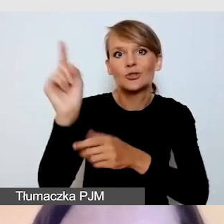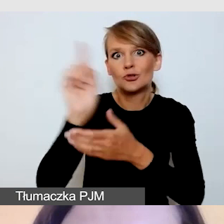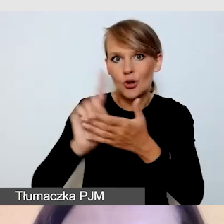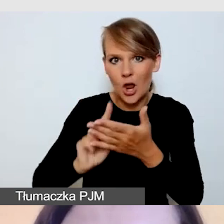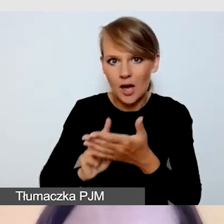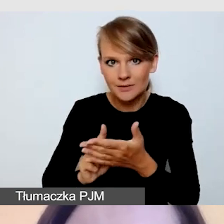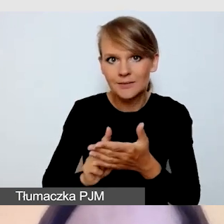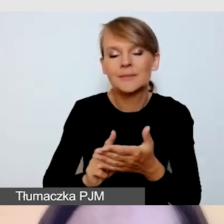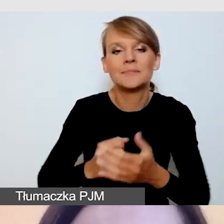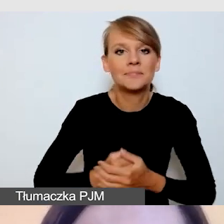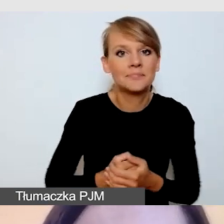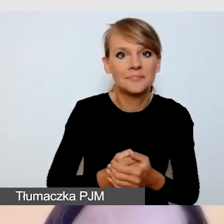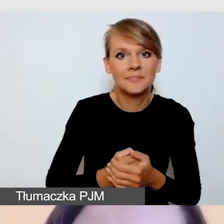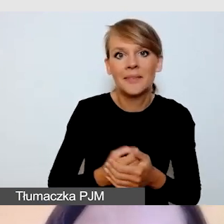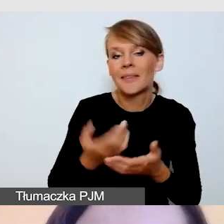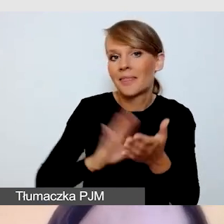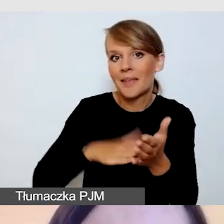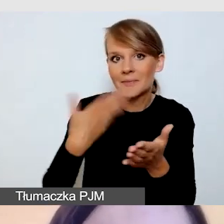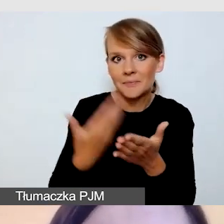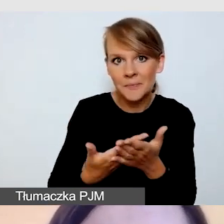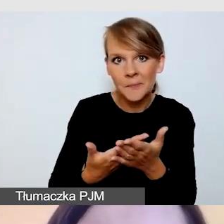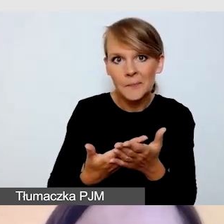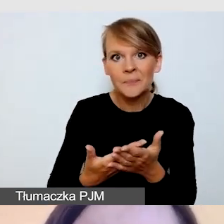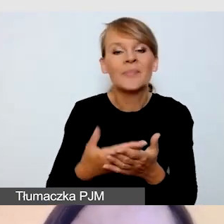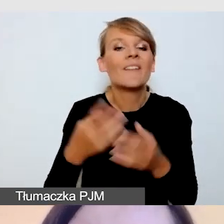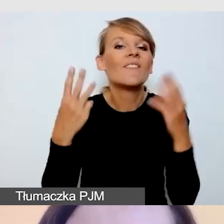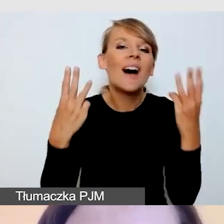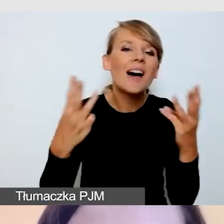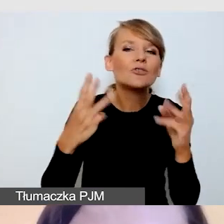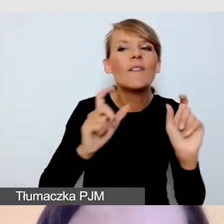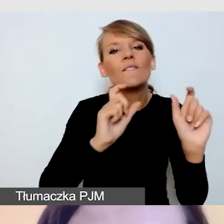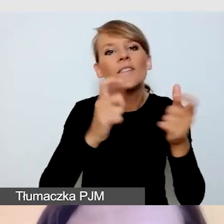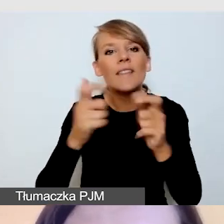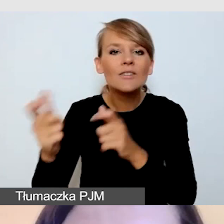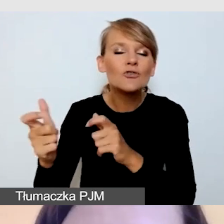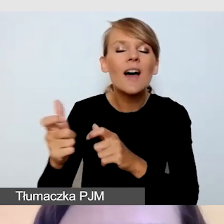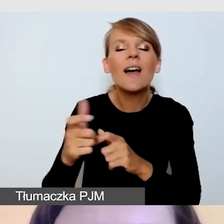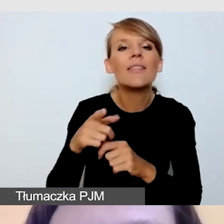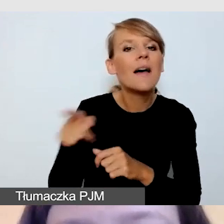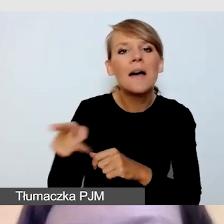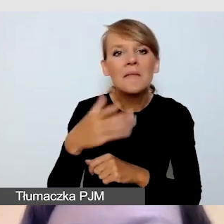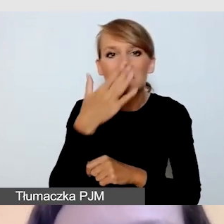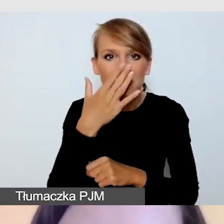między innymi, z ważnych wydarzeń, przygotowuje się do koordynacji